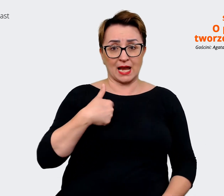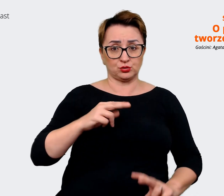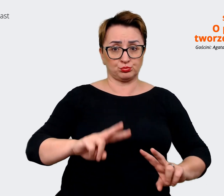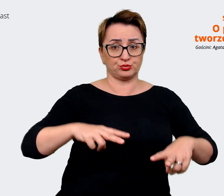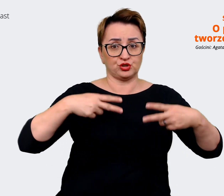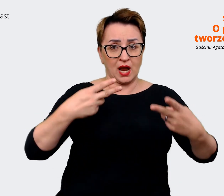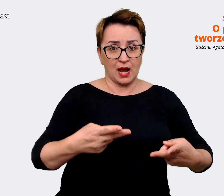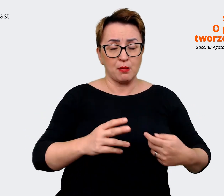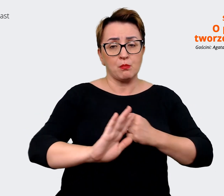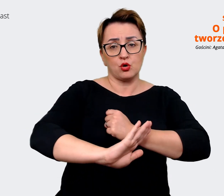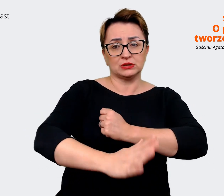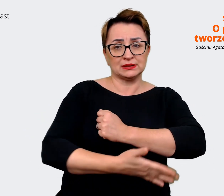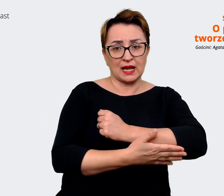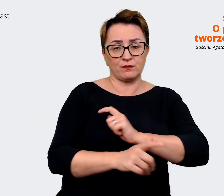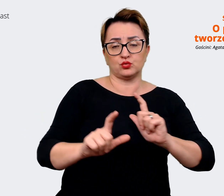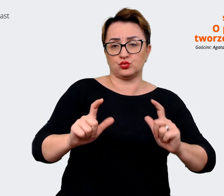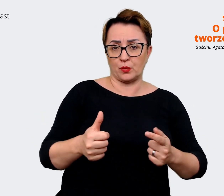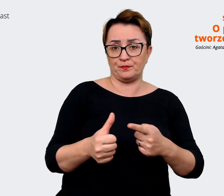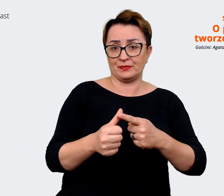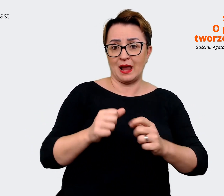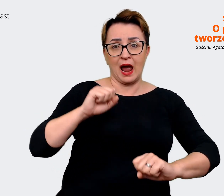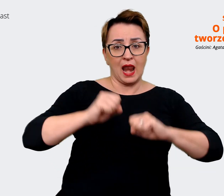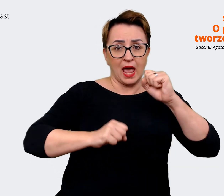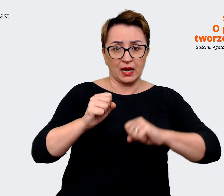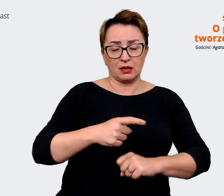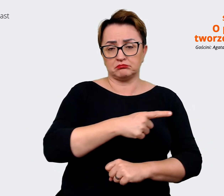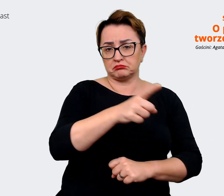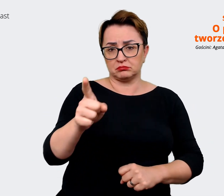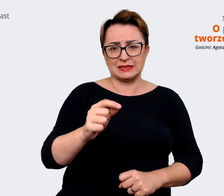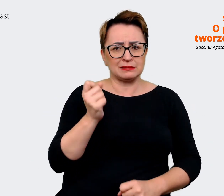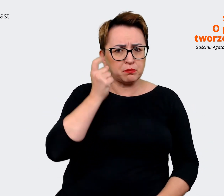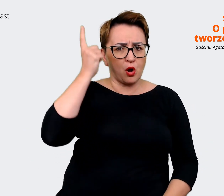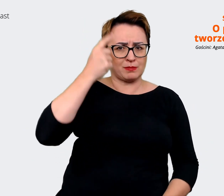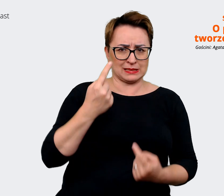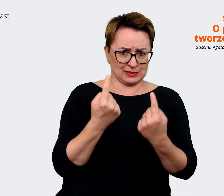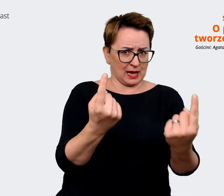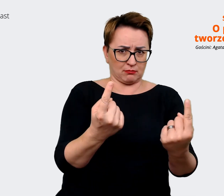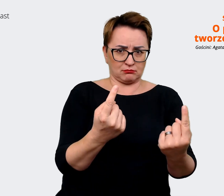na tym, że w Allegro możesz podejmować inicjatywę. Mamy otwarte głowy i lubimy